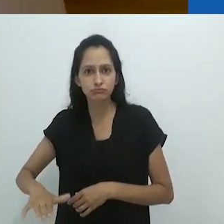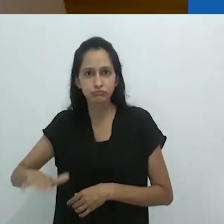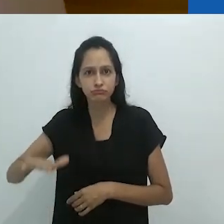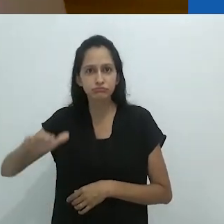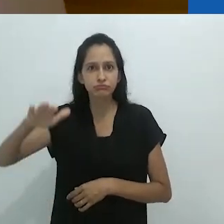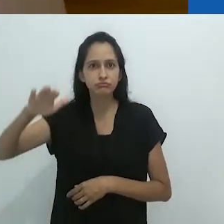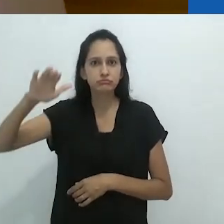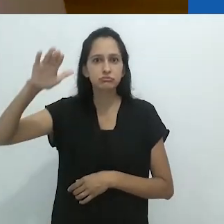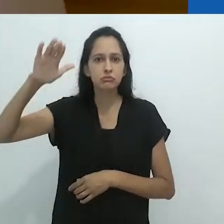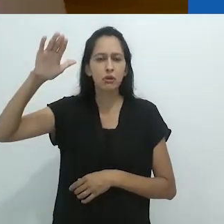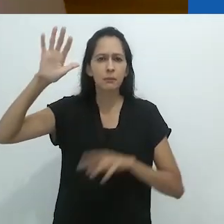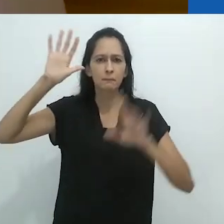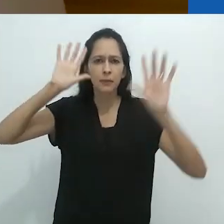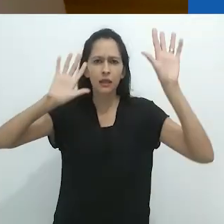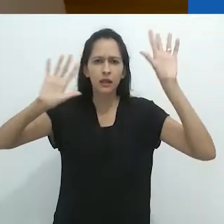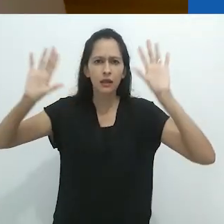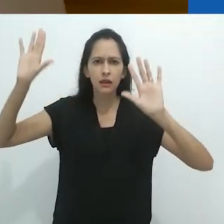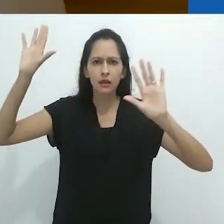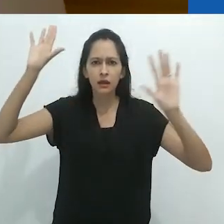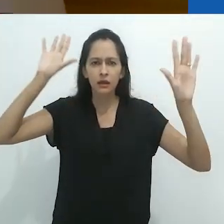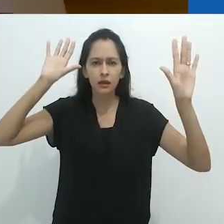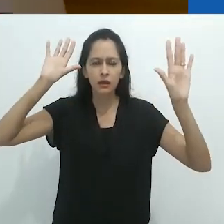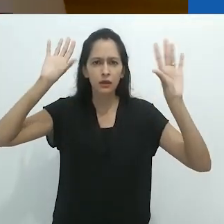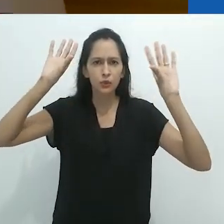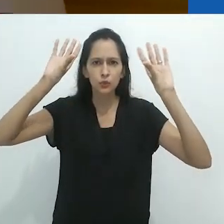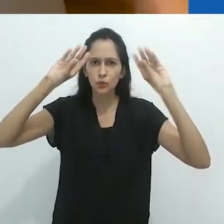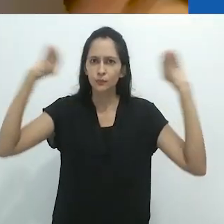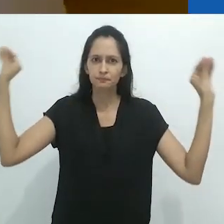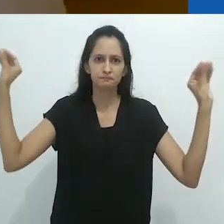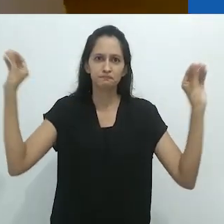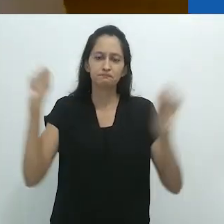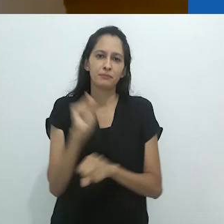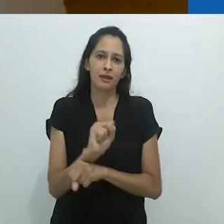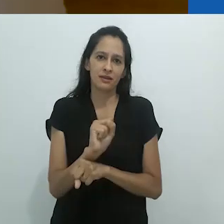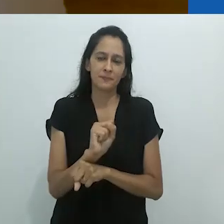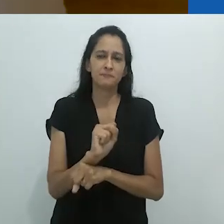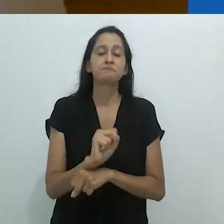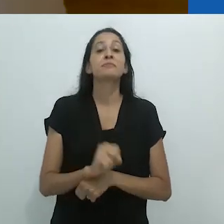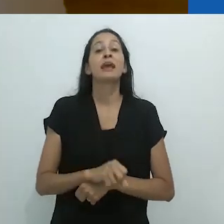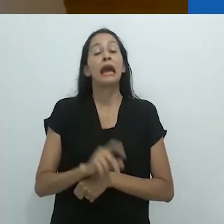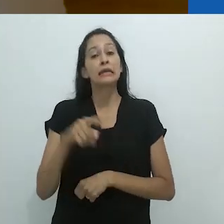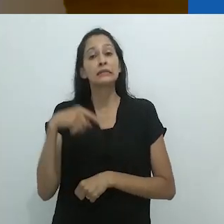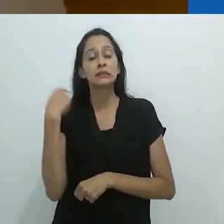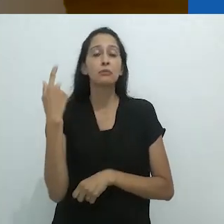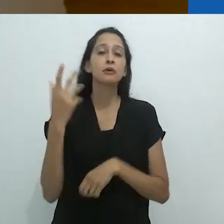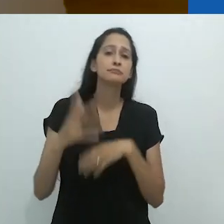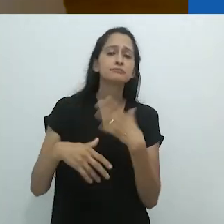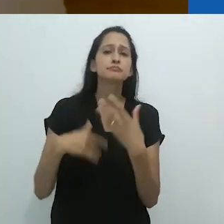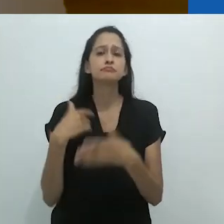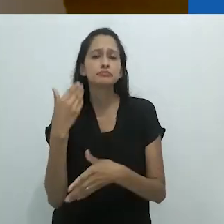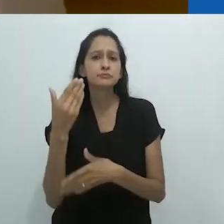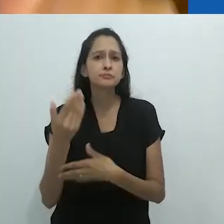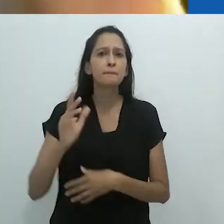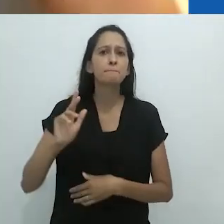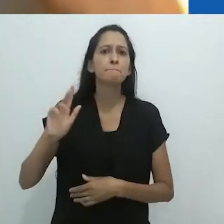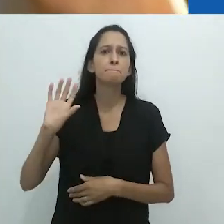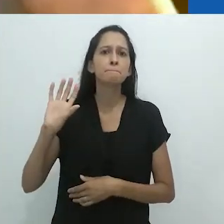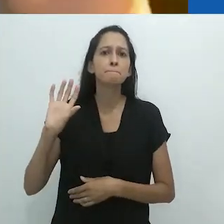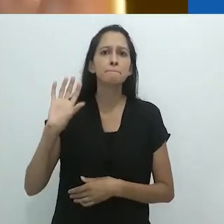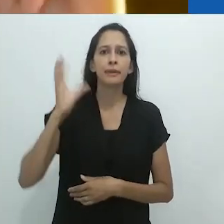A criança cresce e perde essas imaginações proibidas pelo senso comum até que, um dia,